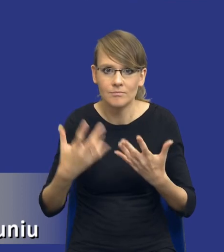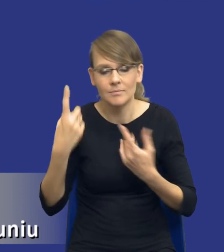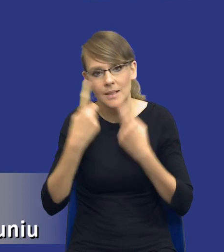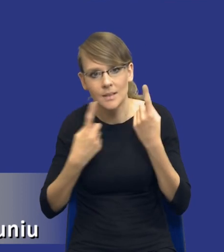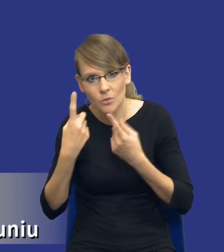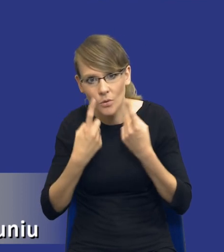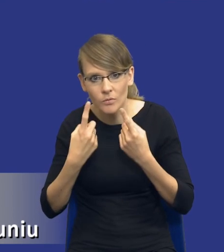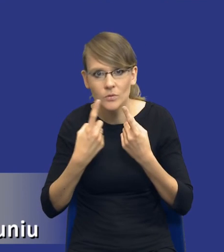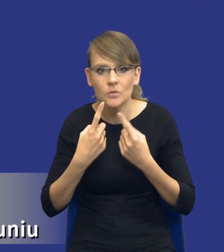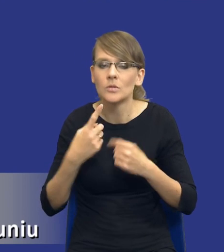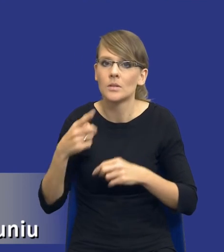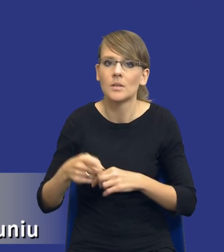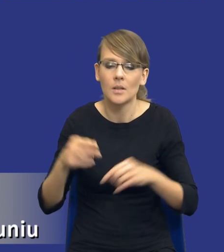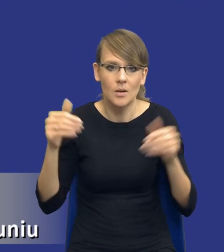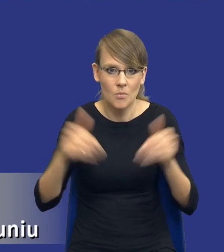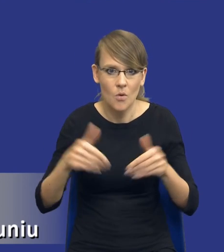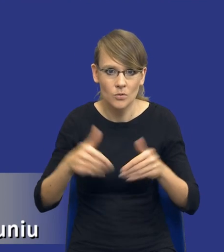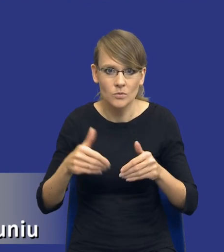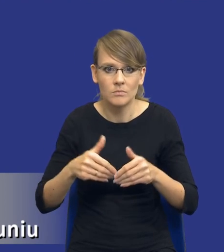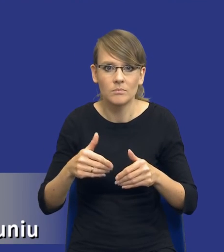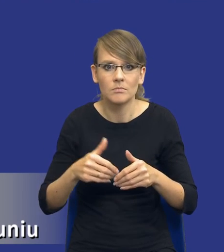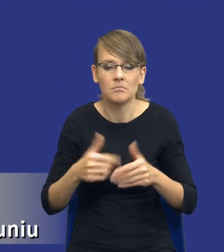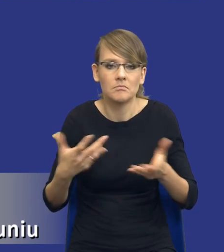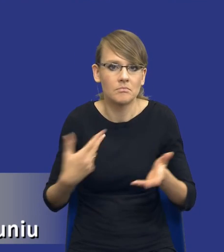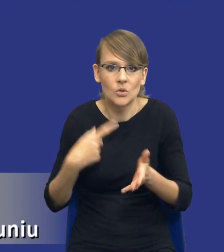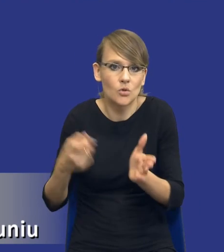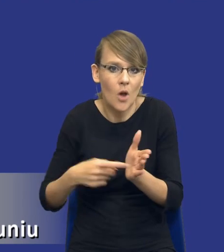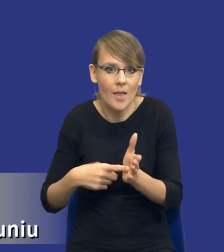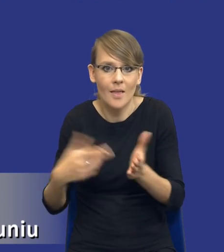nad możliwością uwzględnienia i żądania tych innowacyjnych rozwiązań.